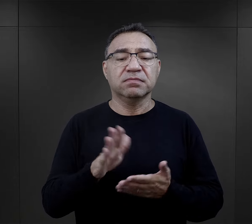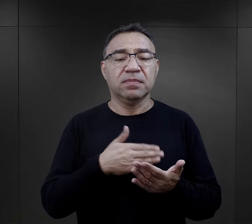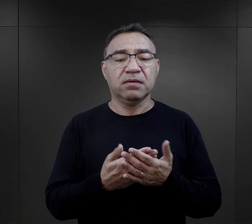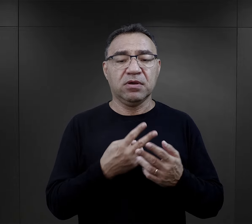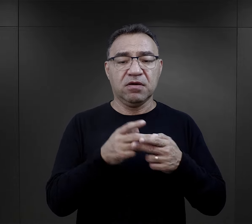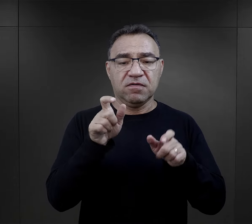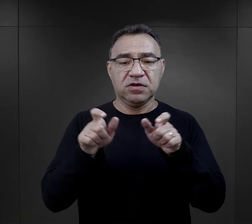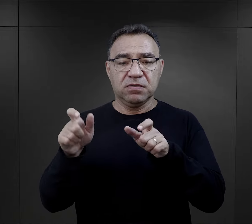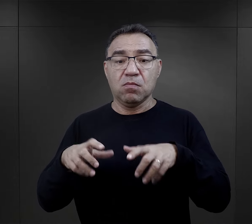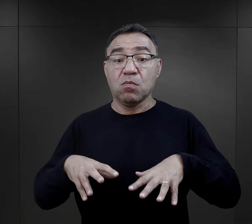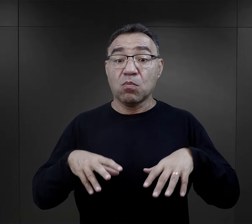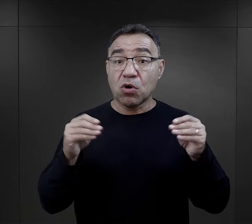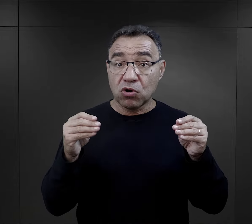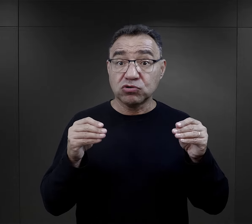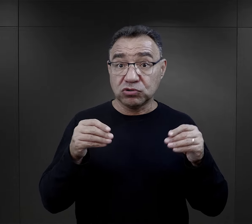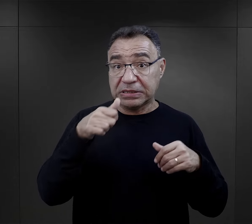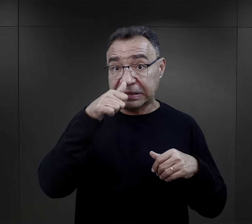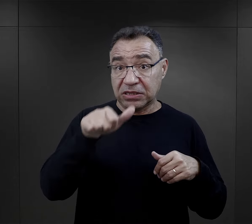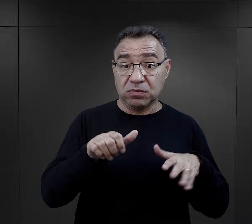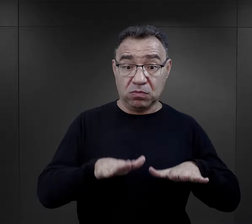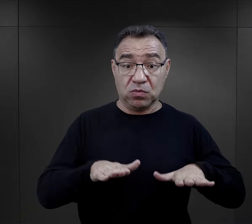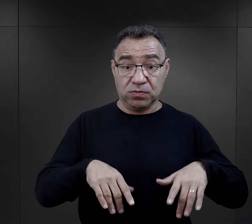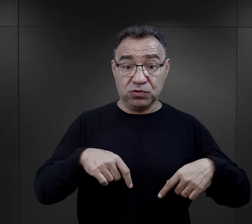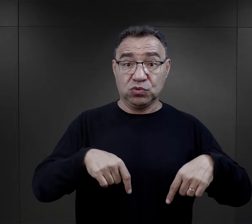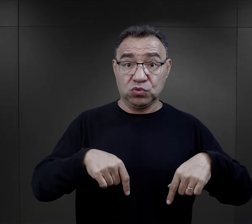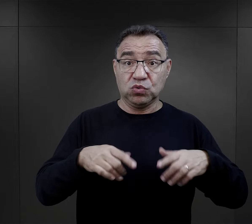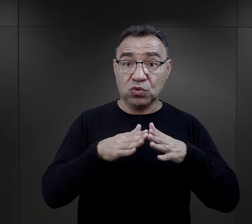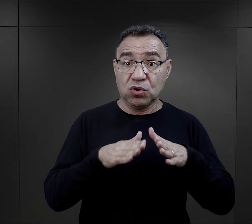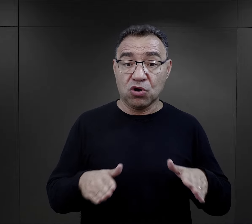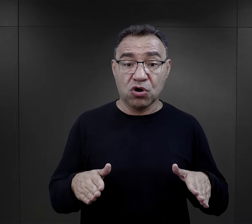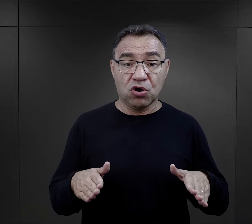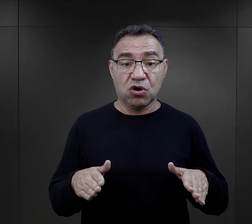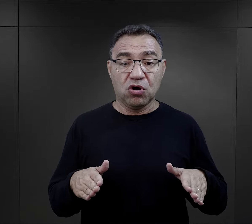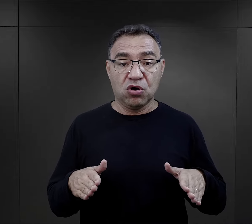Szczególnie więźniowie w pierwszych tygodniach swojego pobytu w obozie